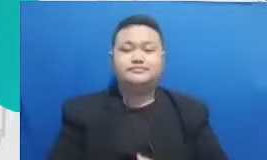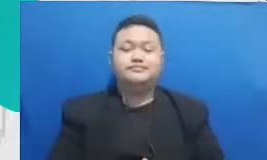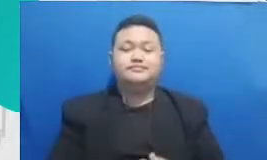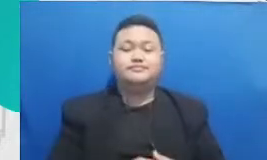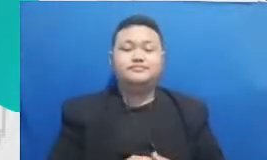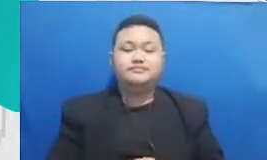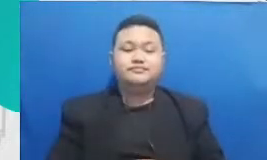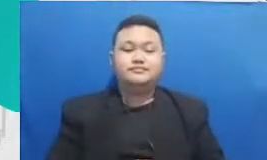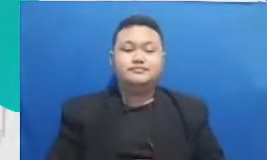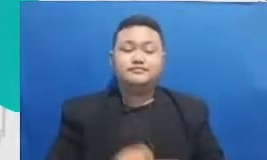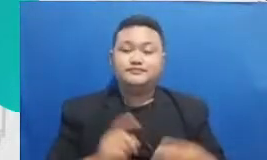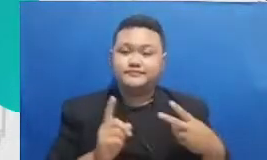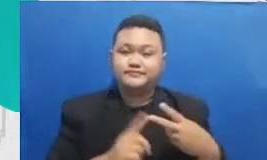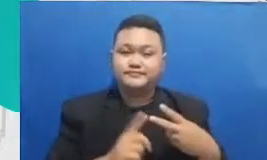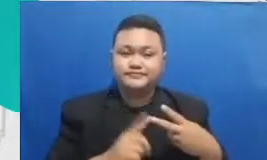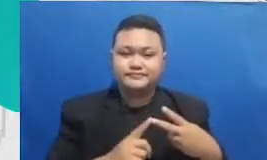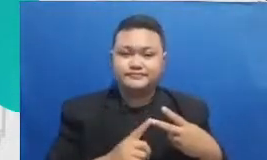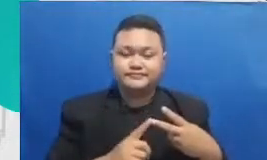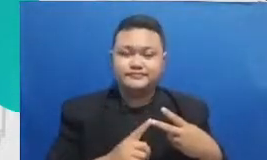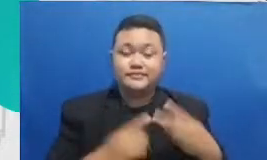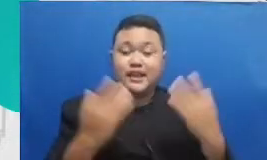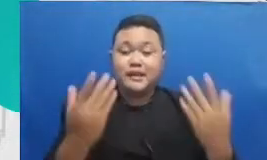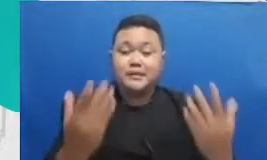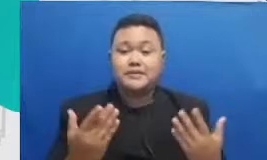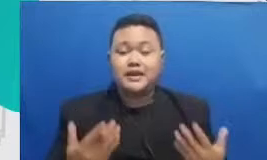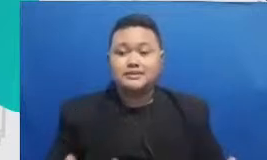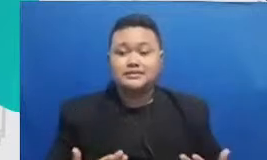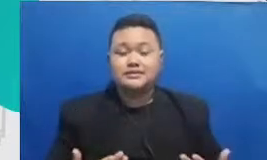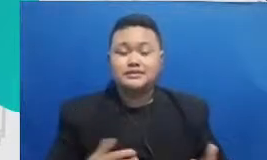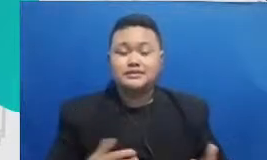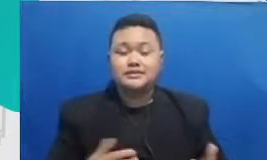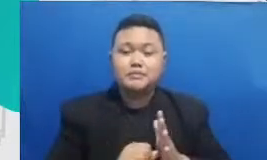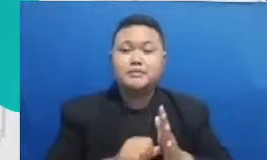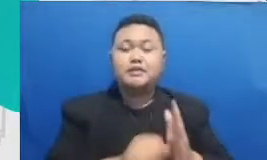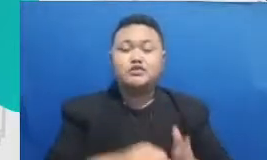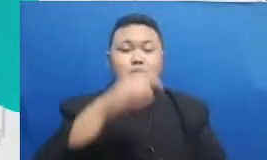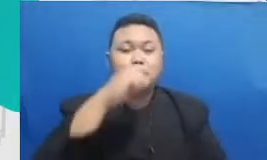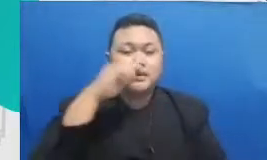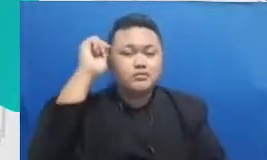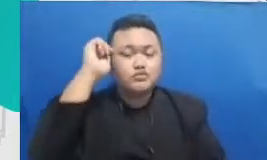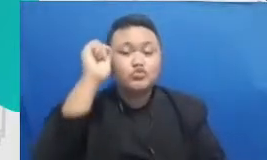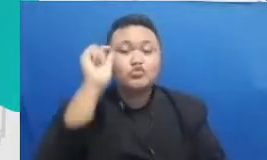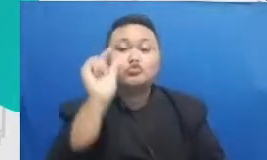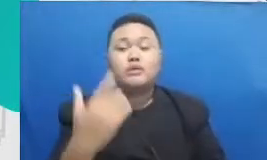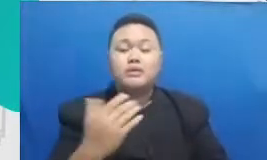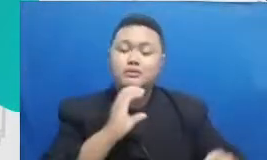membantu bapak dan ibu berinteraksi dengan murid Bapak dan Ibu aplikasi yang paling lazim digunakan